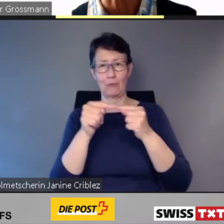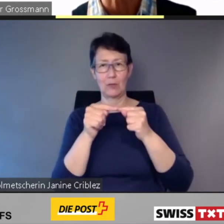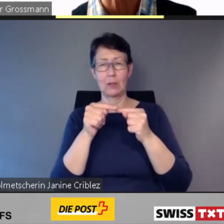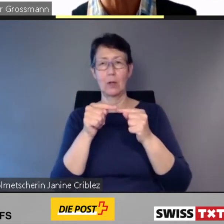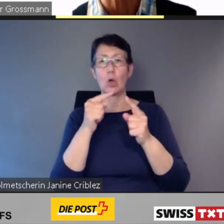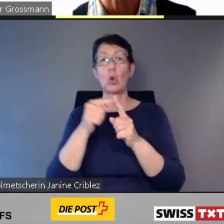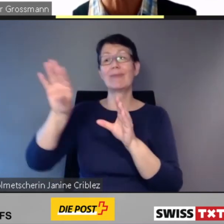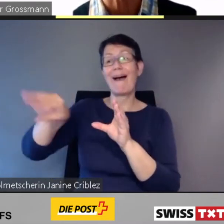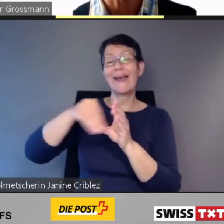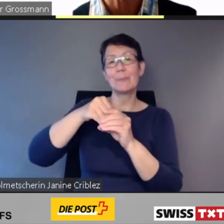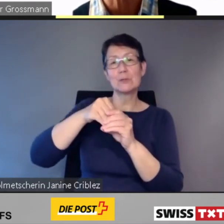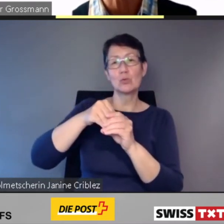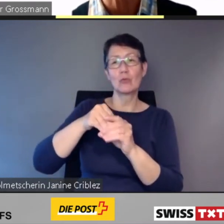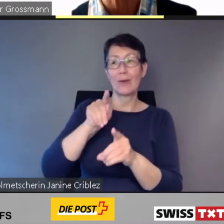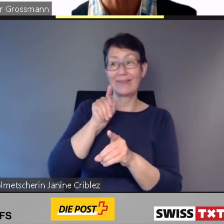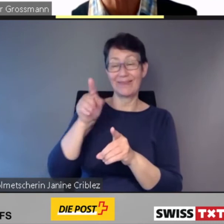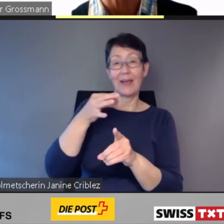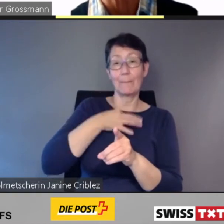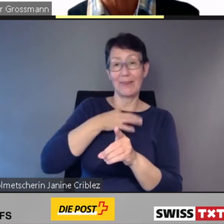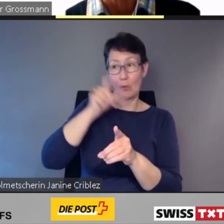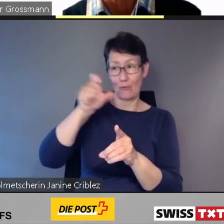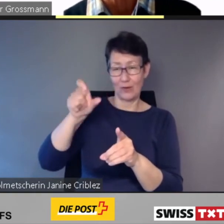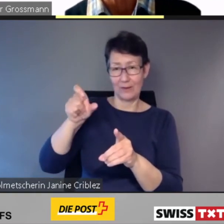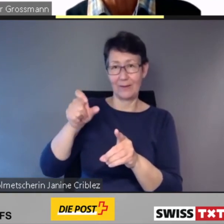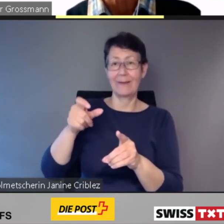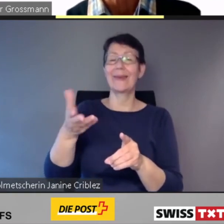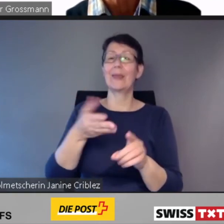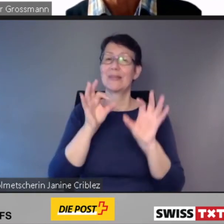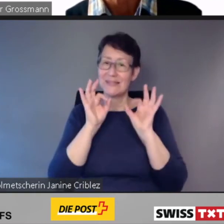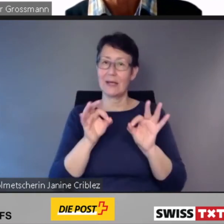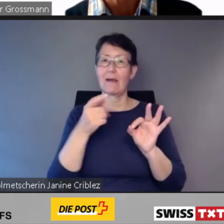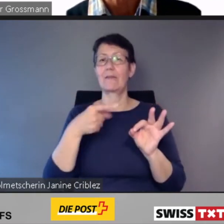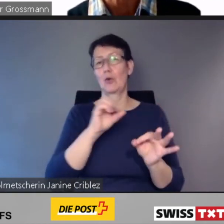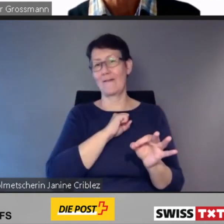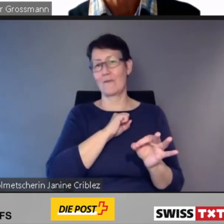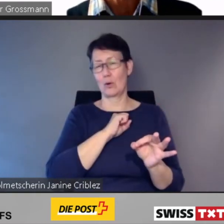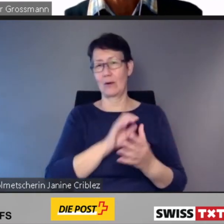Unser Behindertenbeirat -